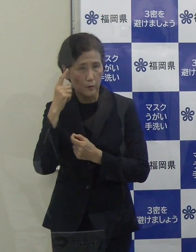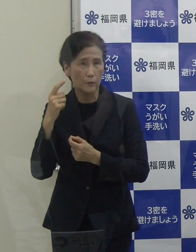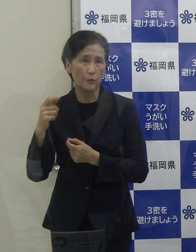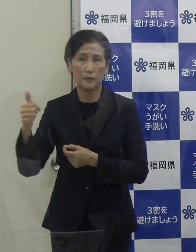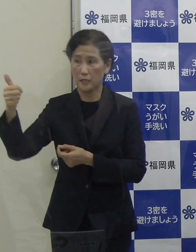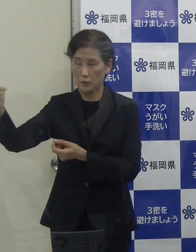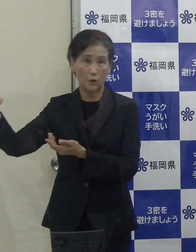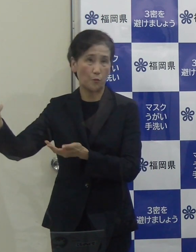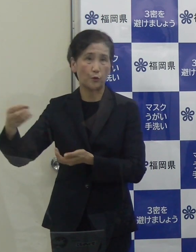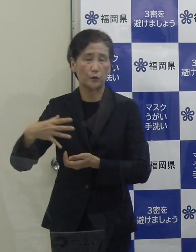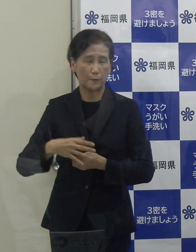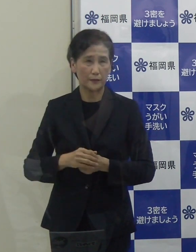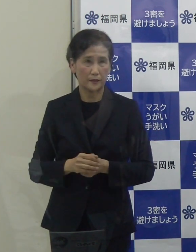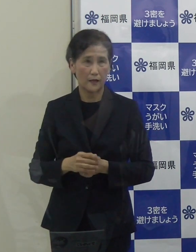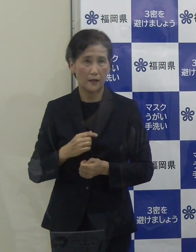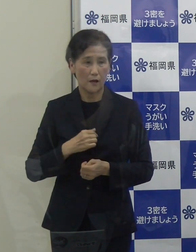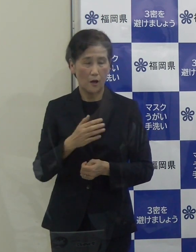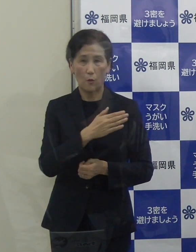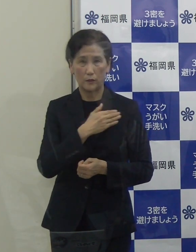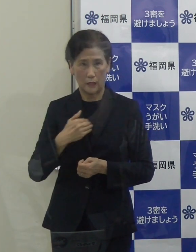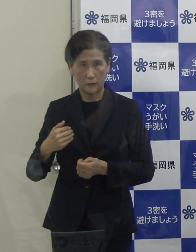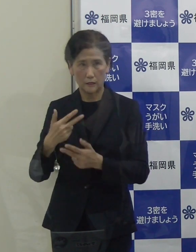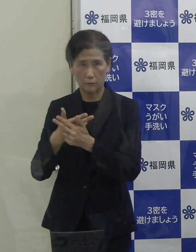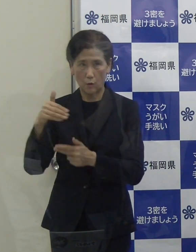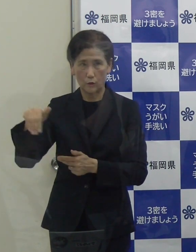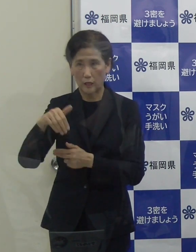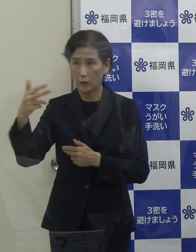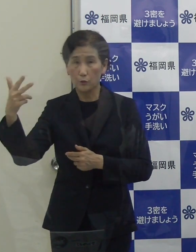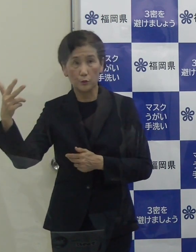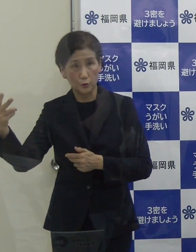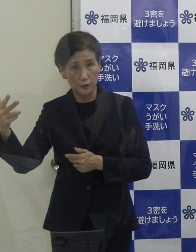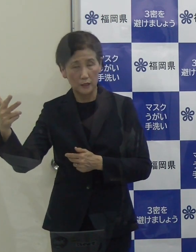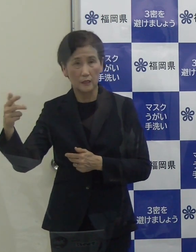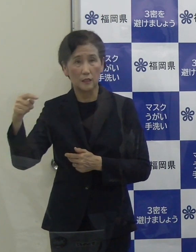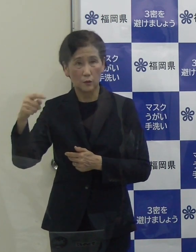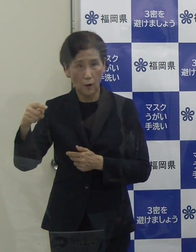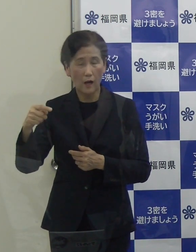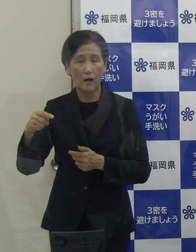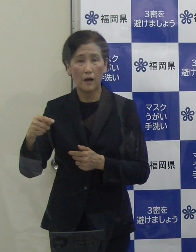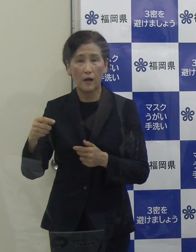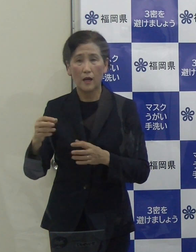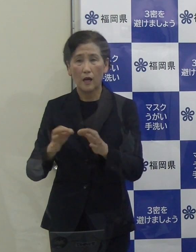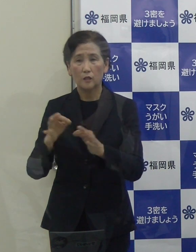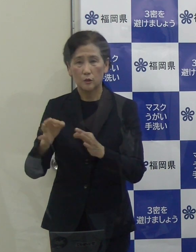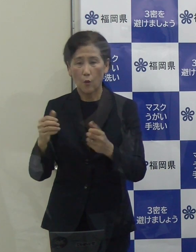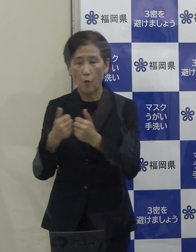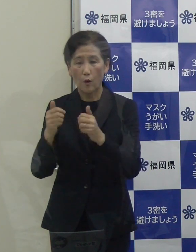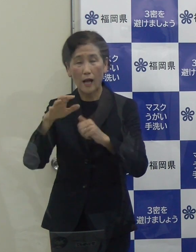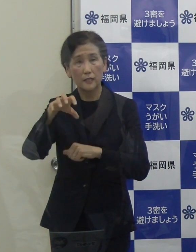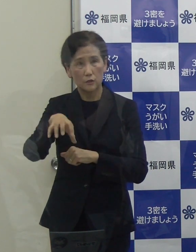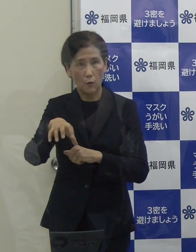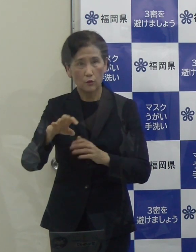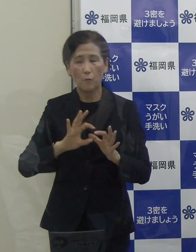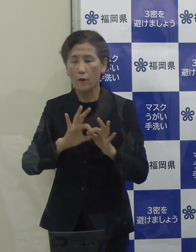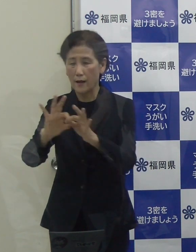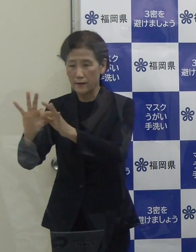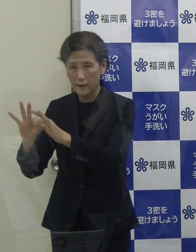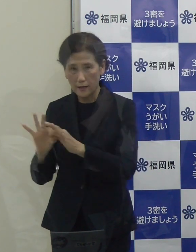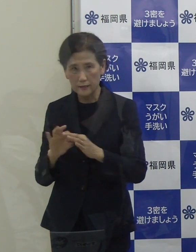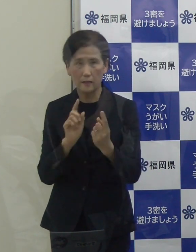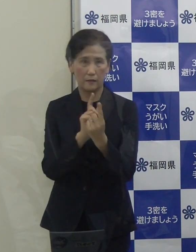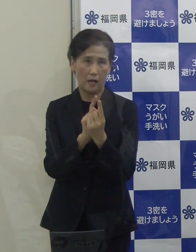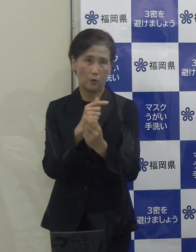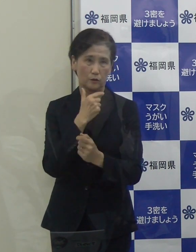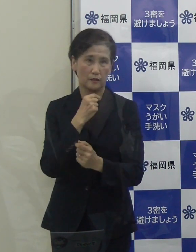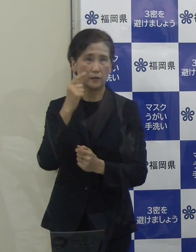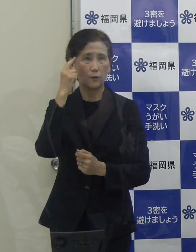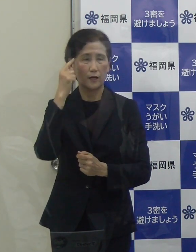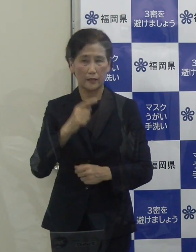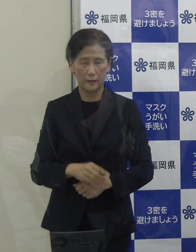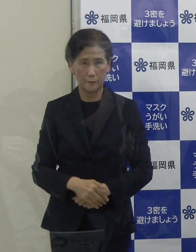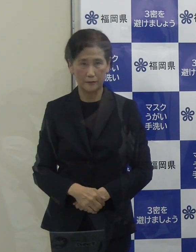我々も北九州市や市の商工会議所とも連携しながら、今後対応してまいりたいと考えています。